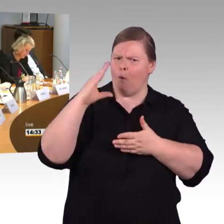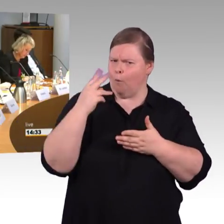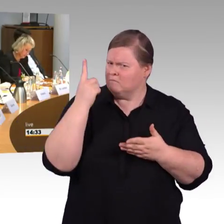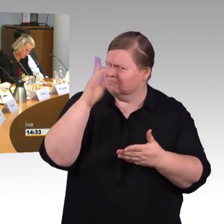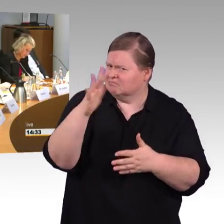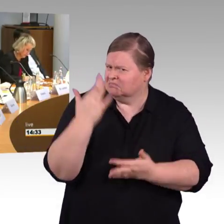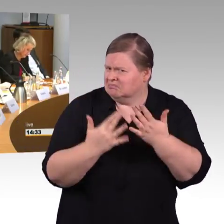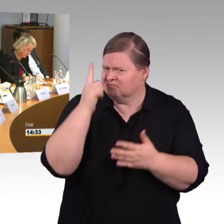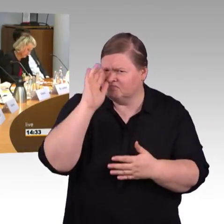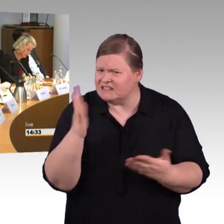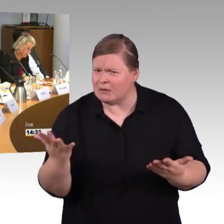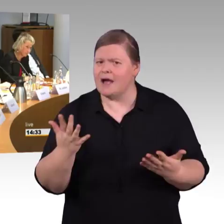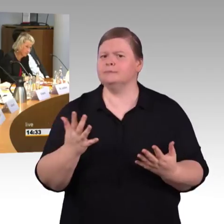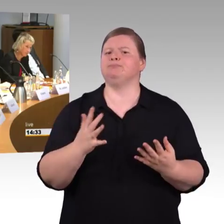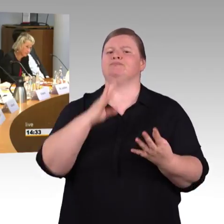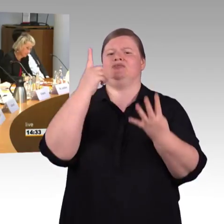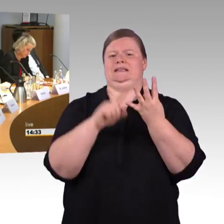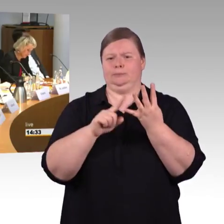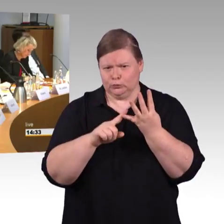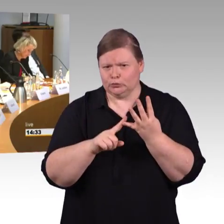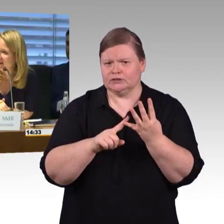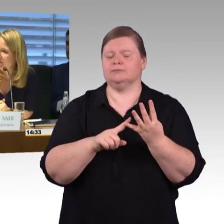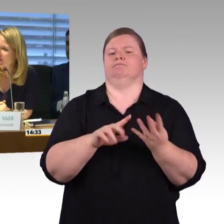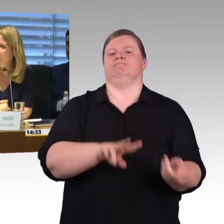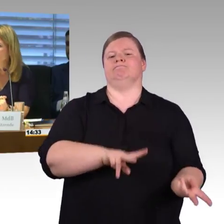Dann hat jetzt der Herr Kollege von den Linken, Herr Wagner das Wort.